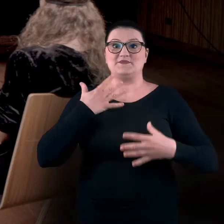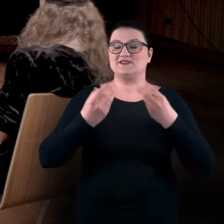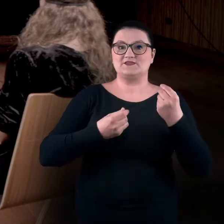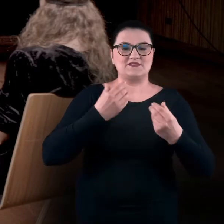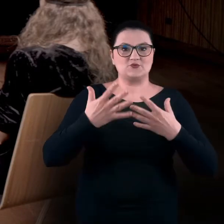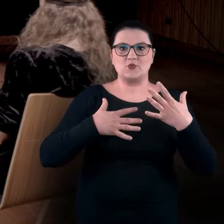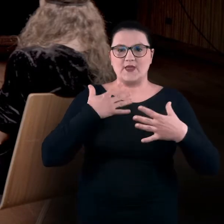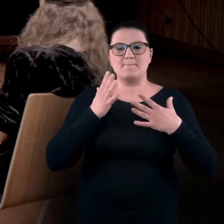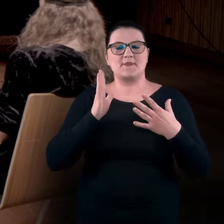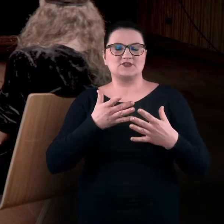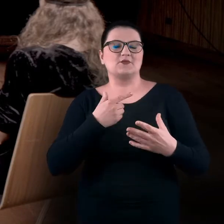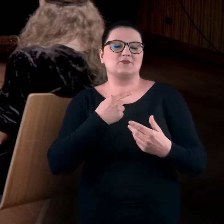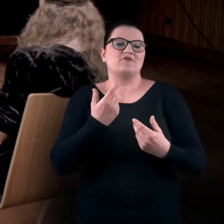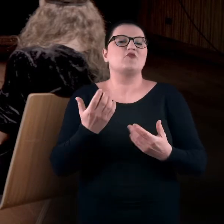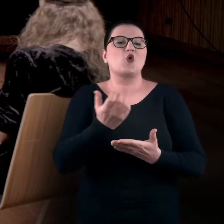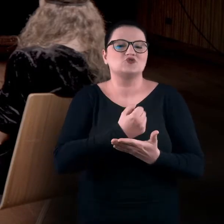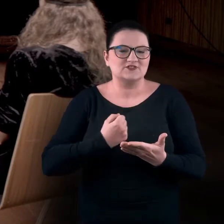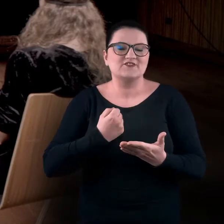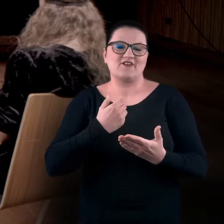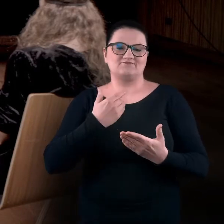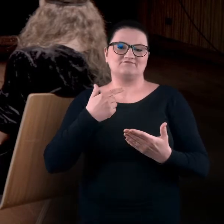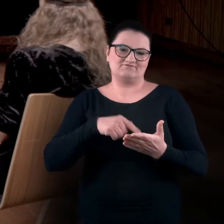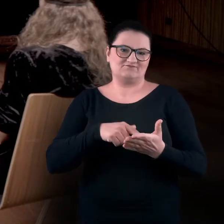będziemy zapośredniczać na okoliczność doświadczania sztuki,